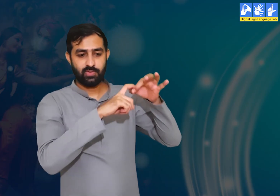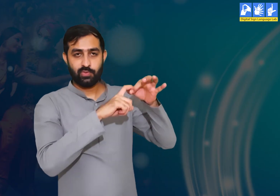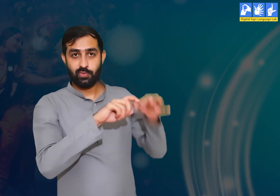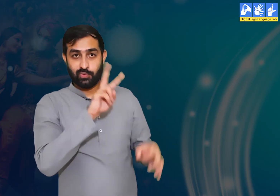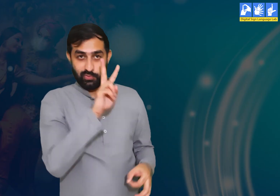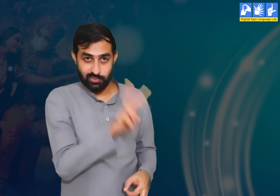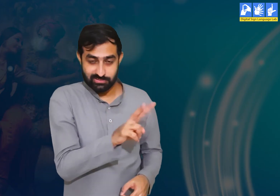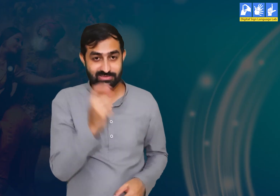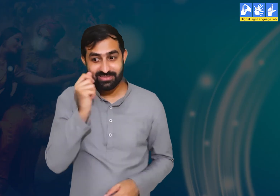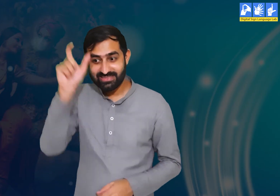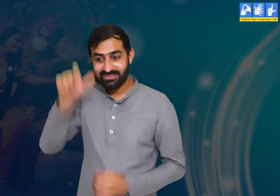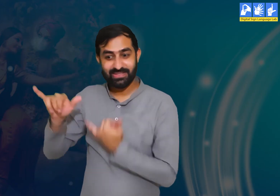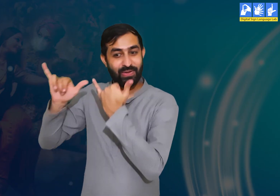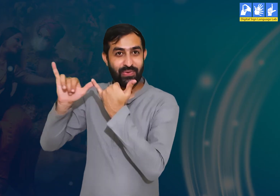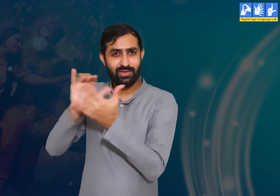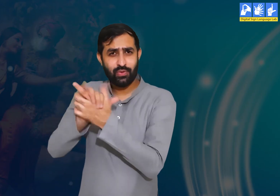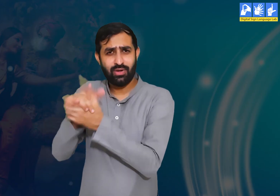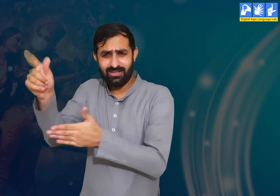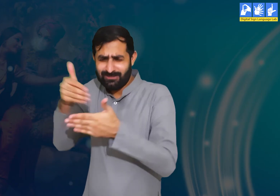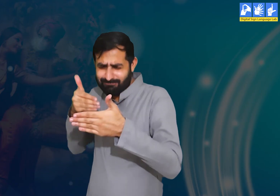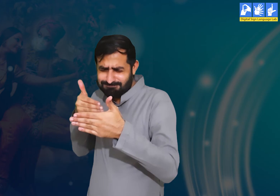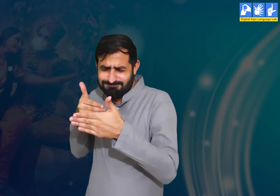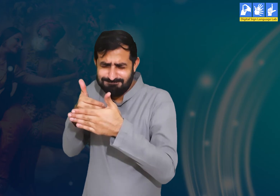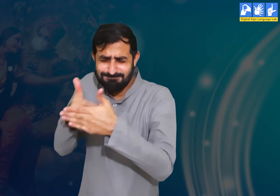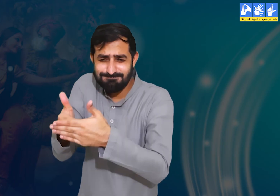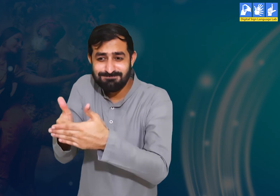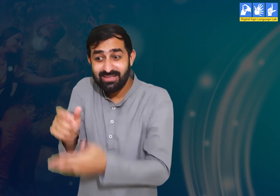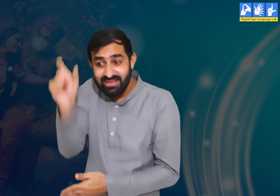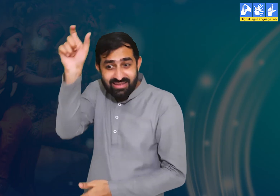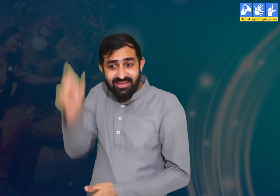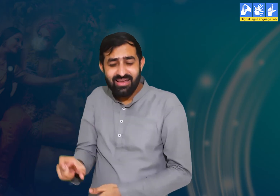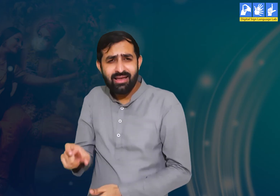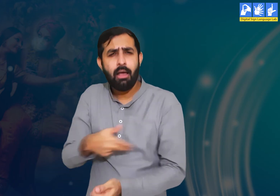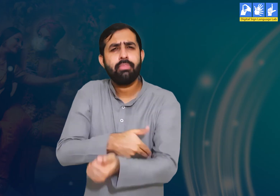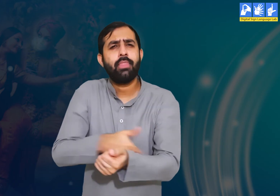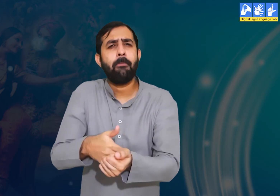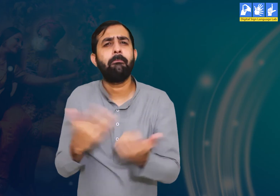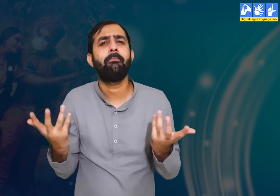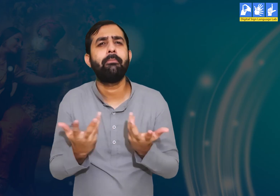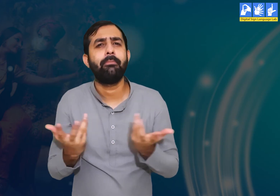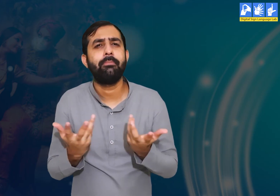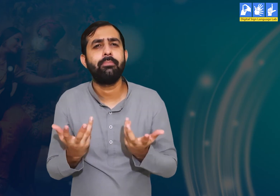प्रश्न 2 :- श्री कृष्ण के करीबी मित्र का क्या नाम था?